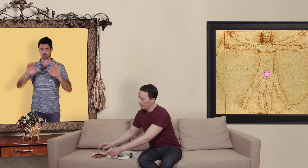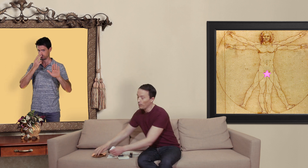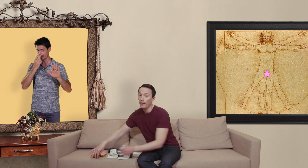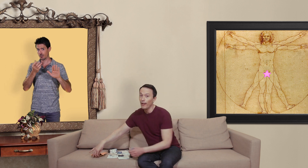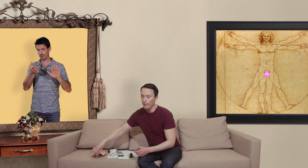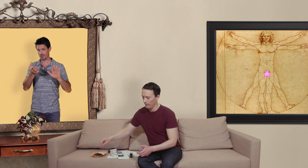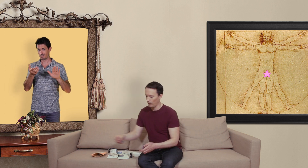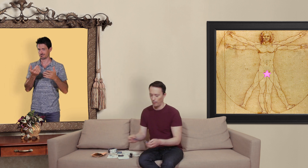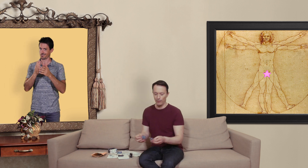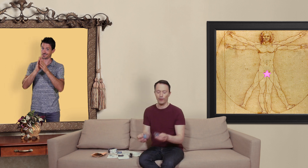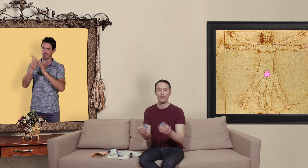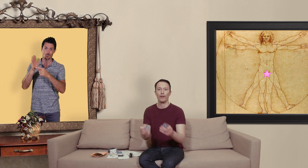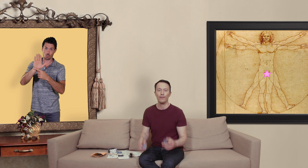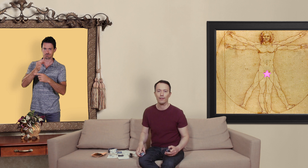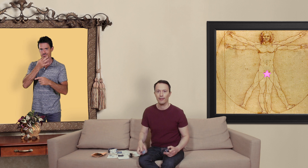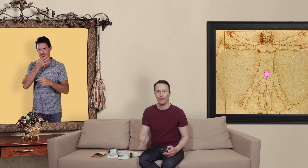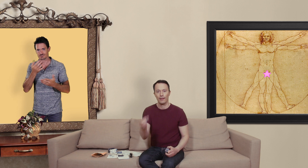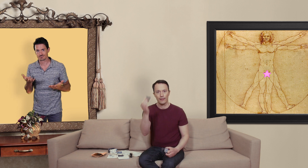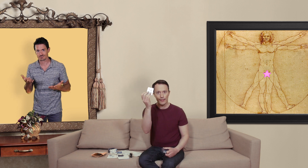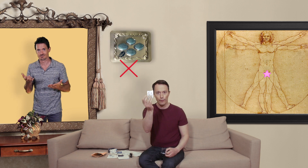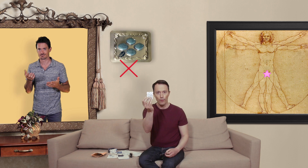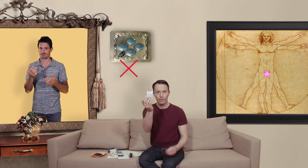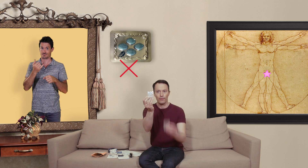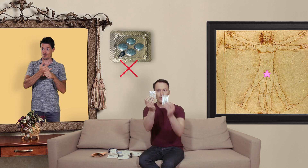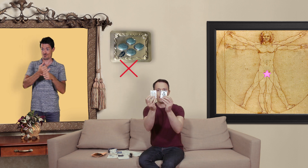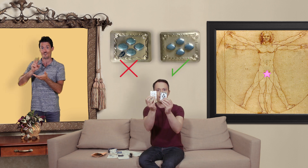du coup on est en live je me permet de faire la différence... ça c'est le faut ça